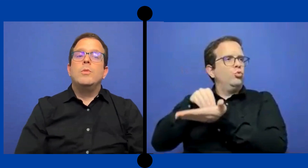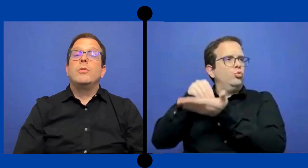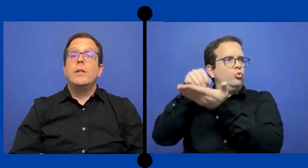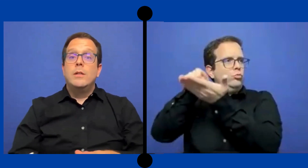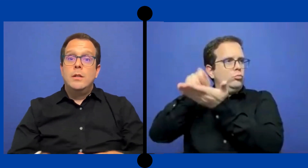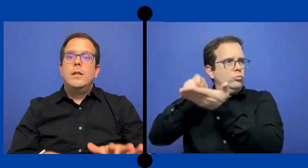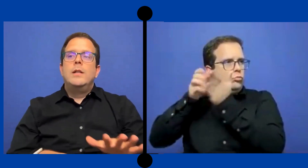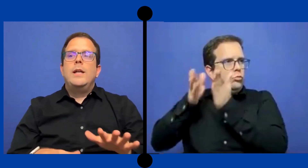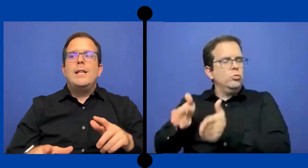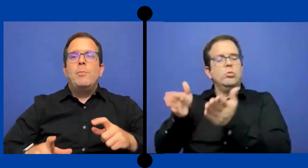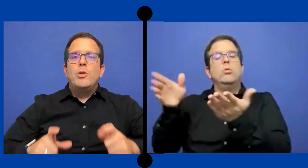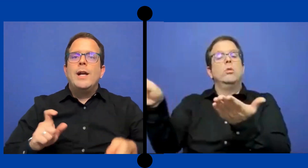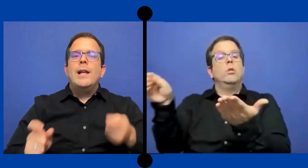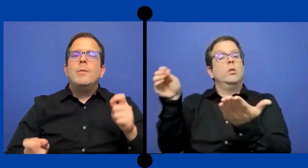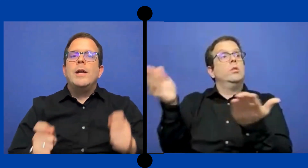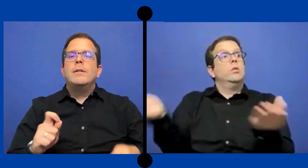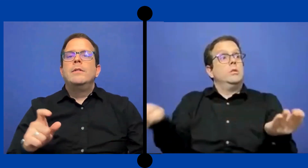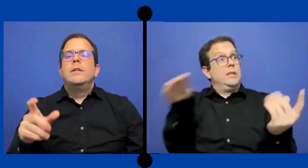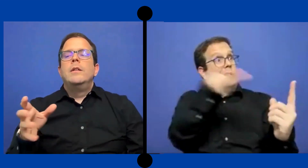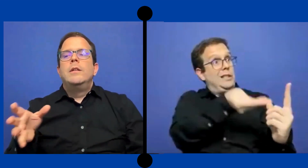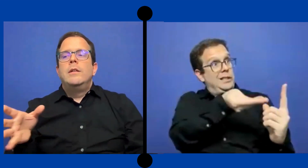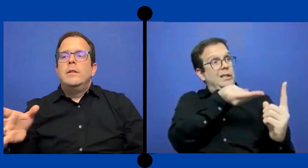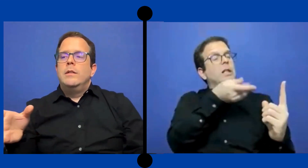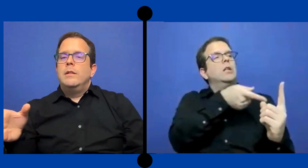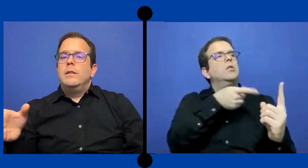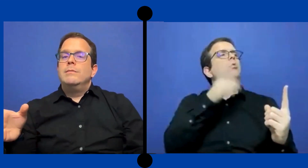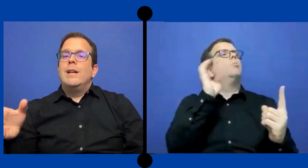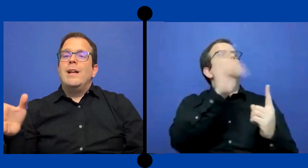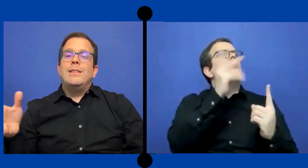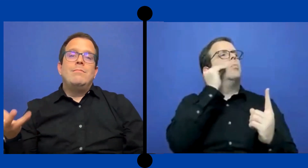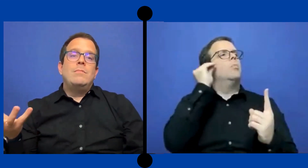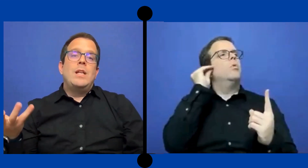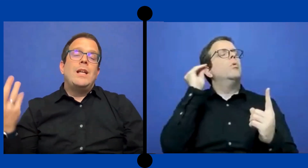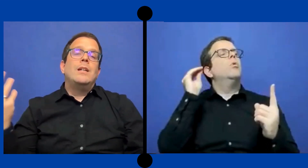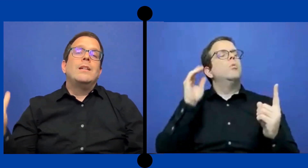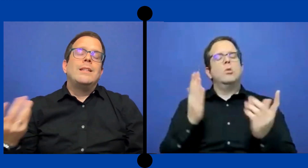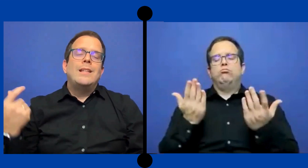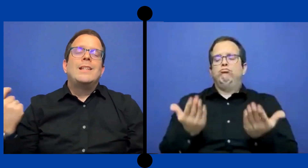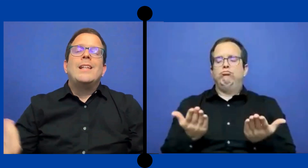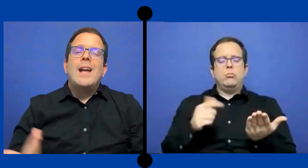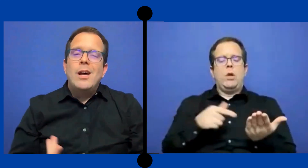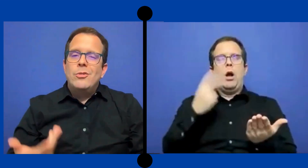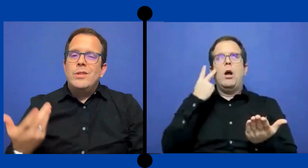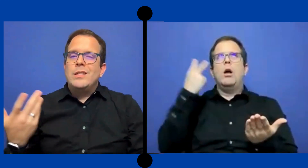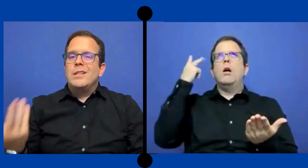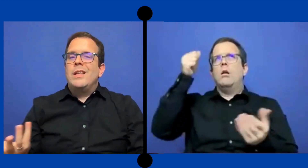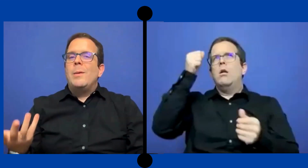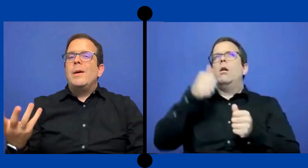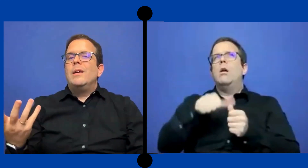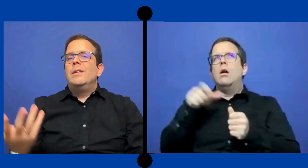Puers entonces ella podía calibrar qué tan.. detallado necesitaba.